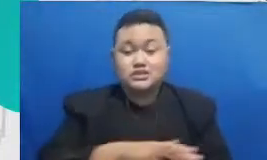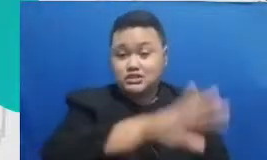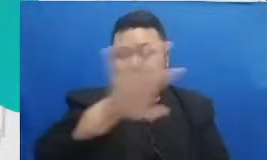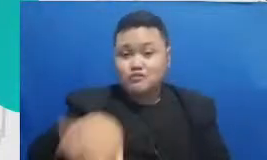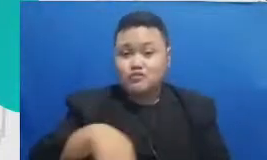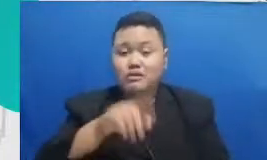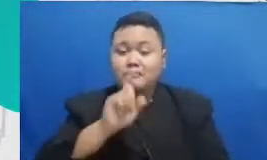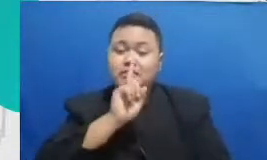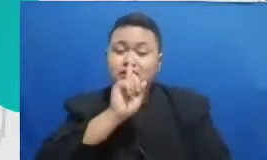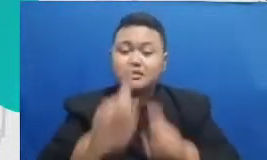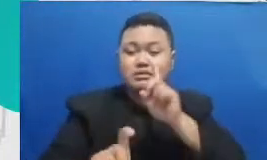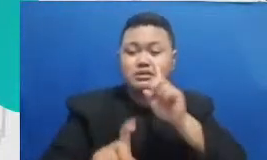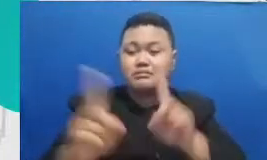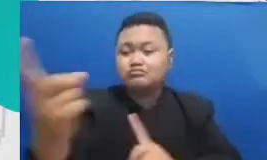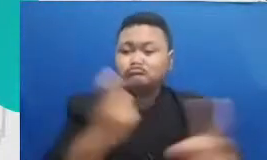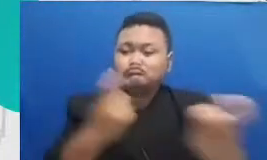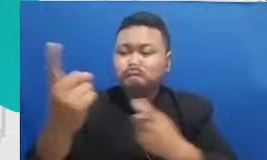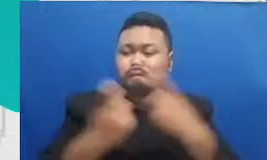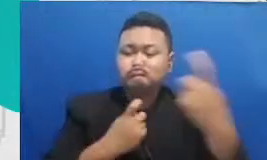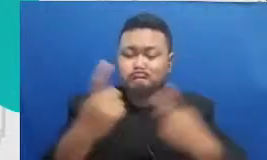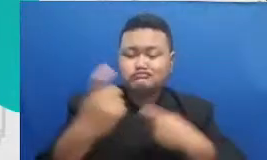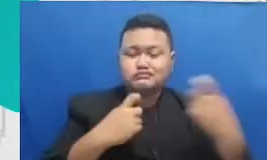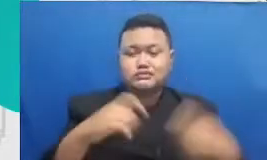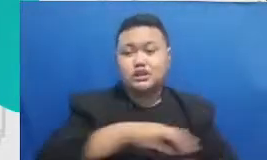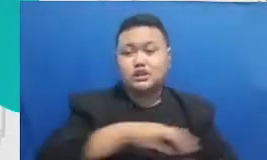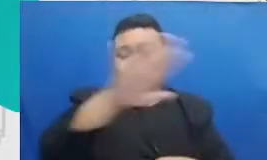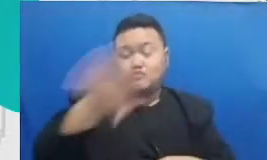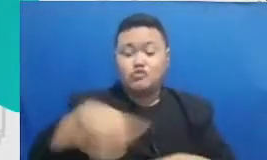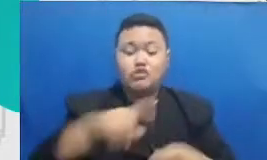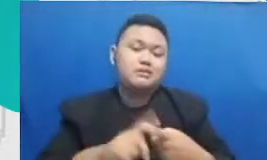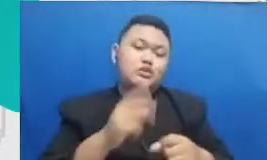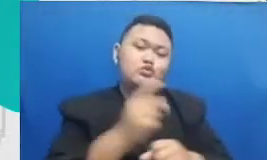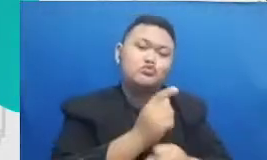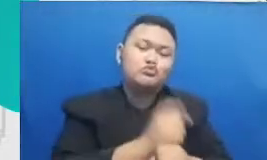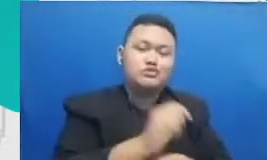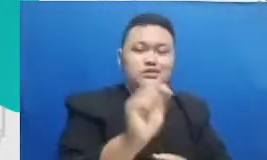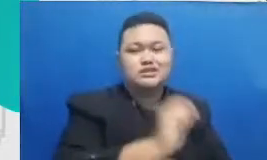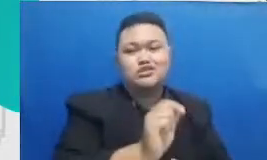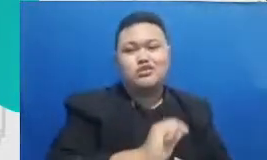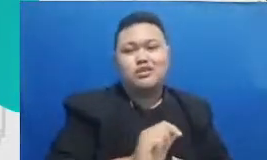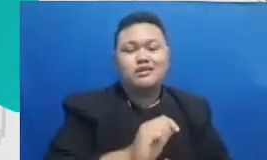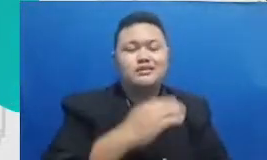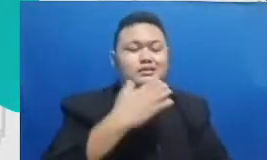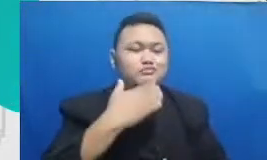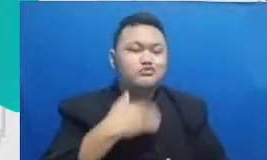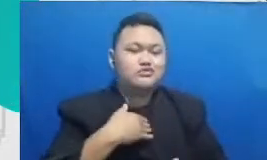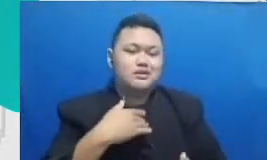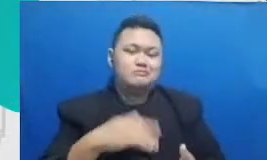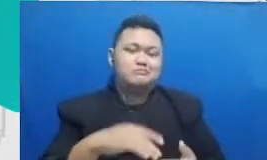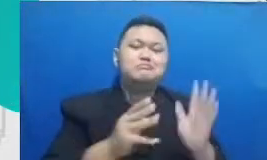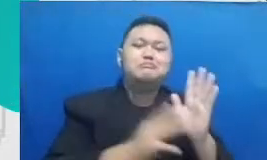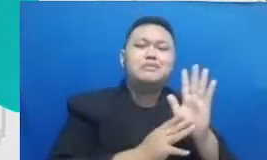kita rekan guru dan rekan-rekan di sekolah yang mengalami proses adopsi teknologi mungkin lebih